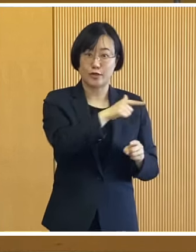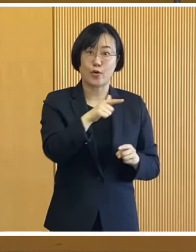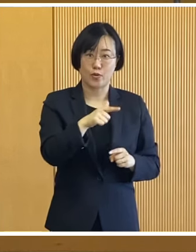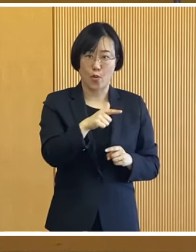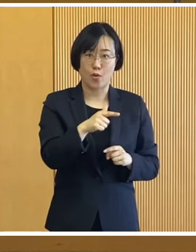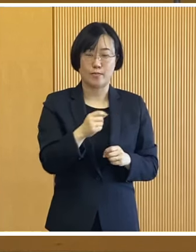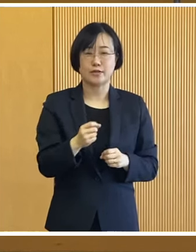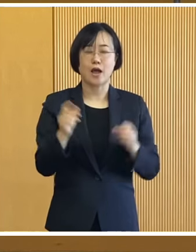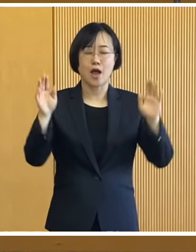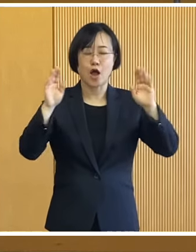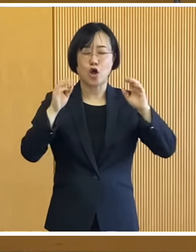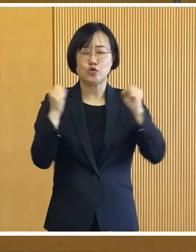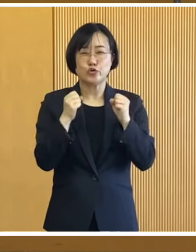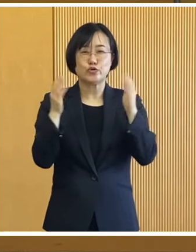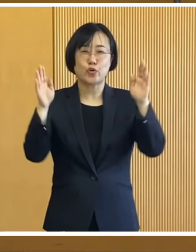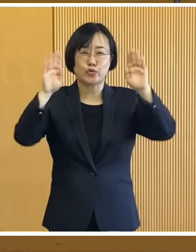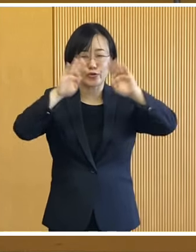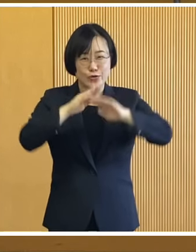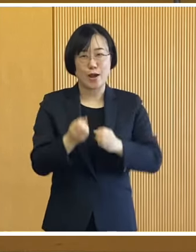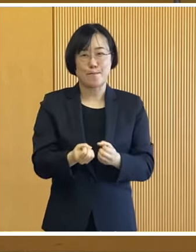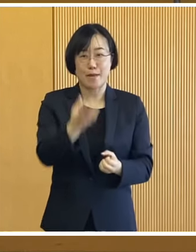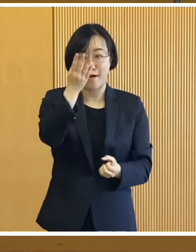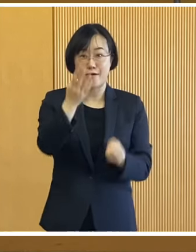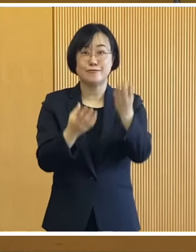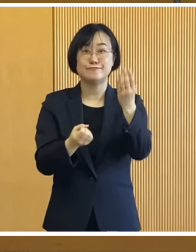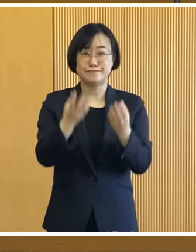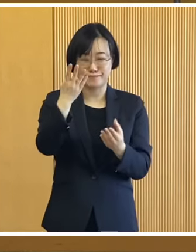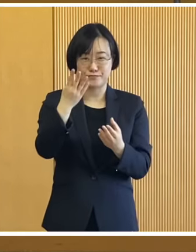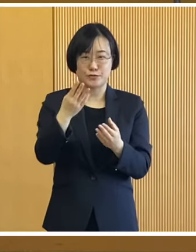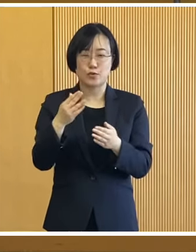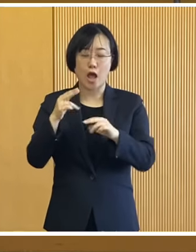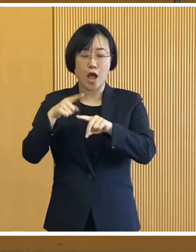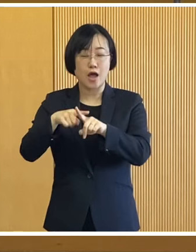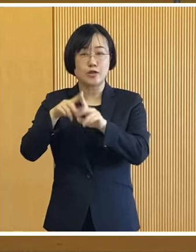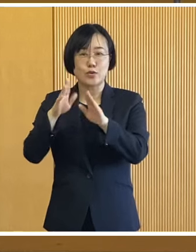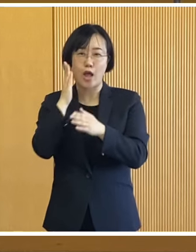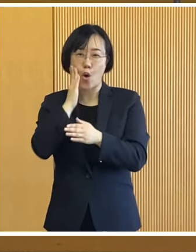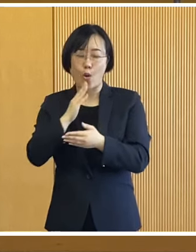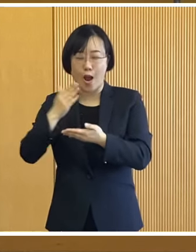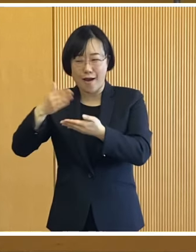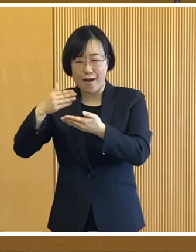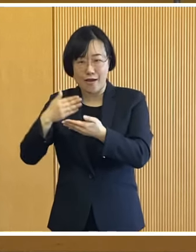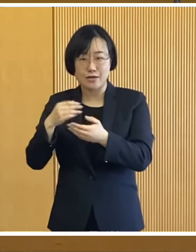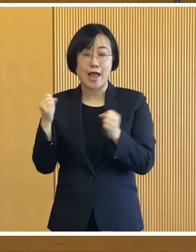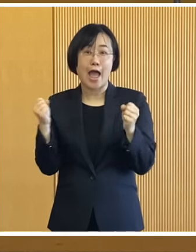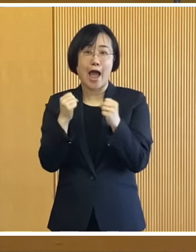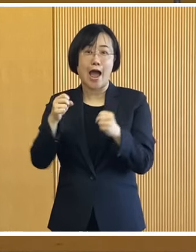そして冬の夜空を彩る花火 十勝のグルメを楽しめる